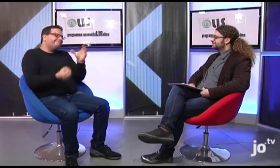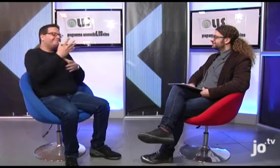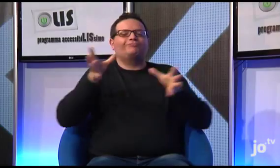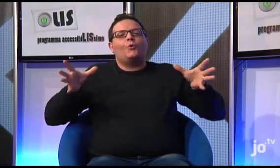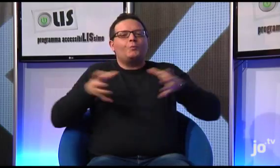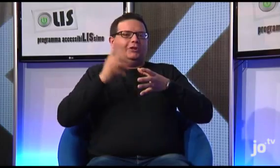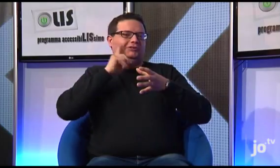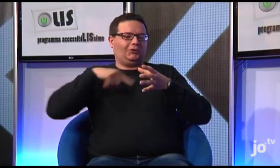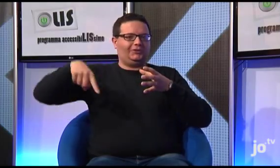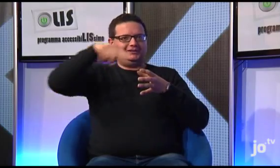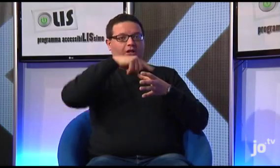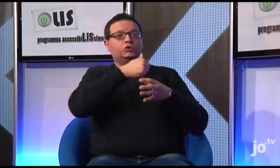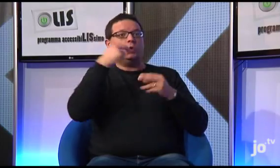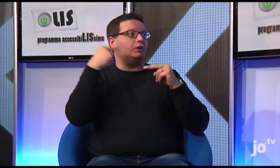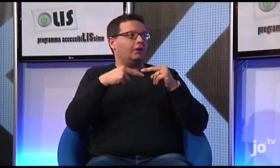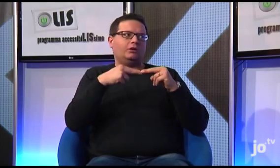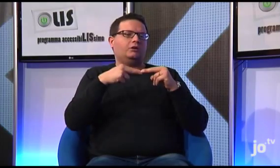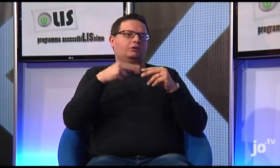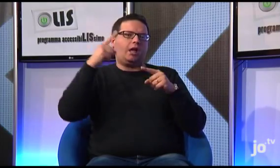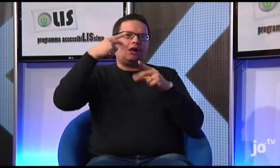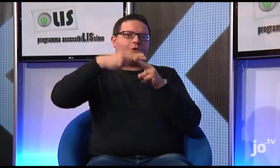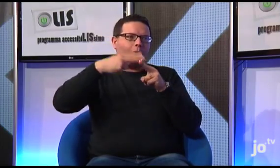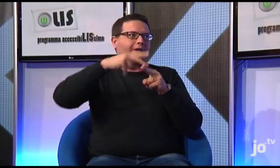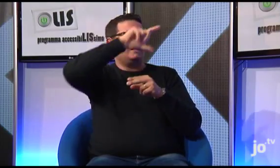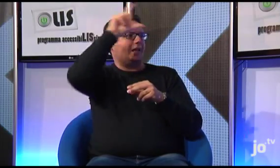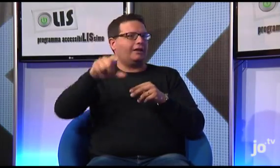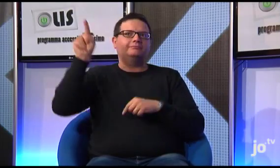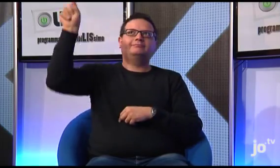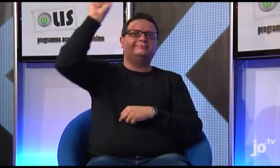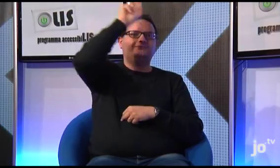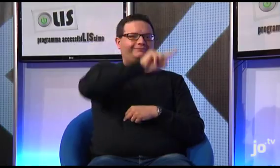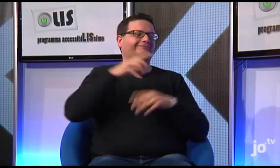In seguito, si formarono gruppi di sordi cattolici a Taranto, a Roma, e in diverse altre città,